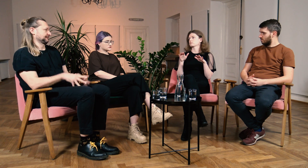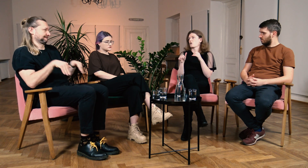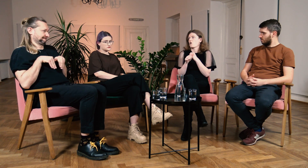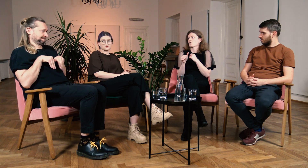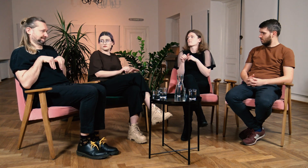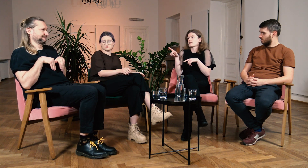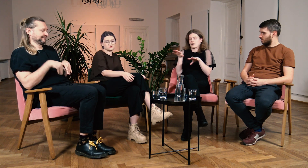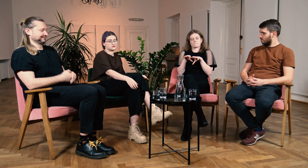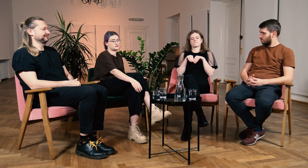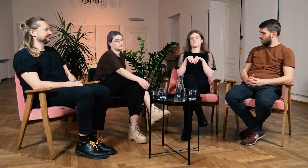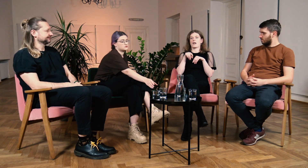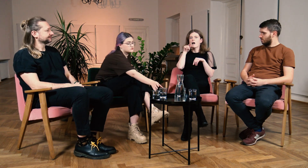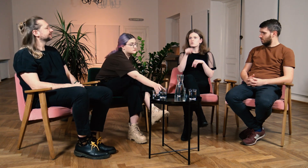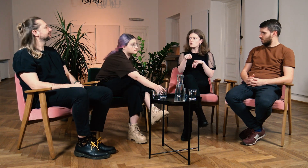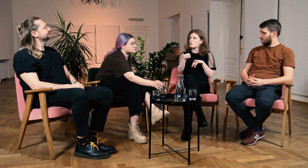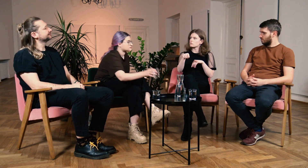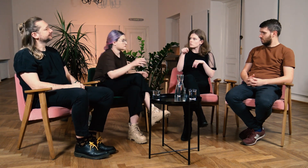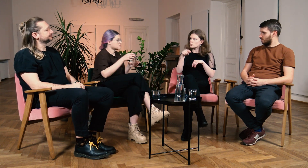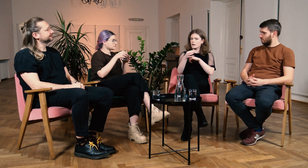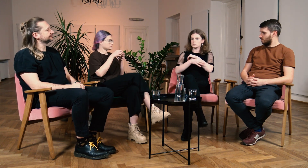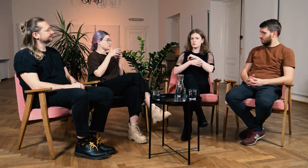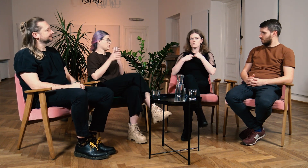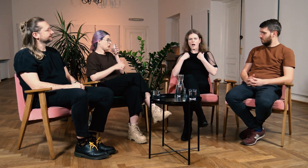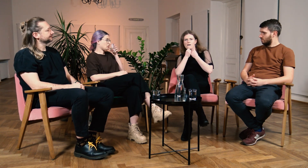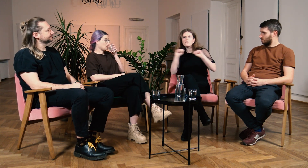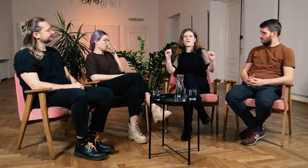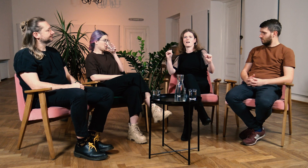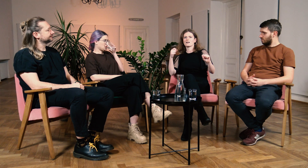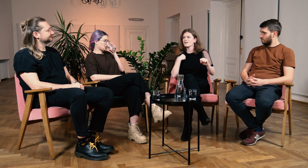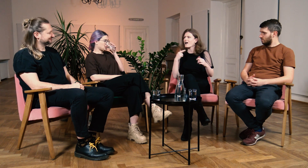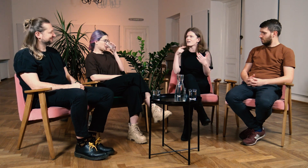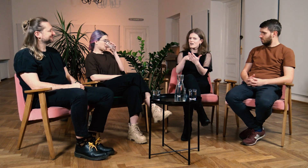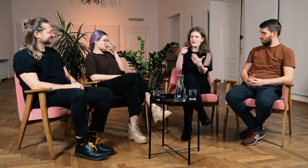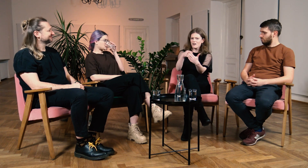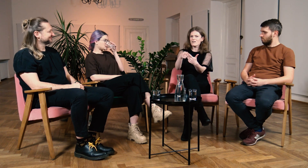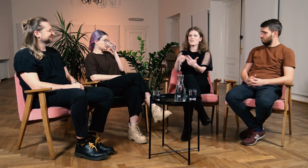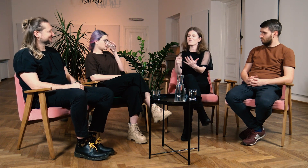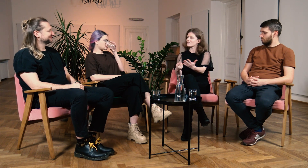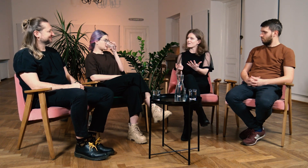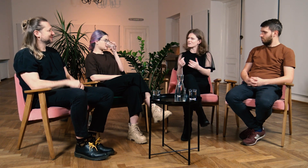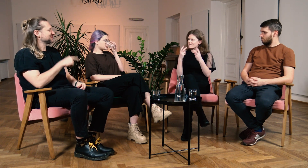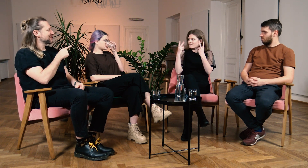M: Byłaś wycofana? B: Tak byłam wycofana, a tutaj na studiach pierwszy raz odważyłam się i zażądałam pełnej dostępności.